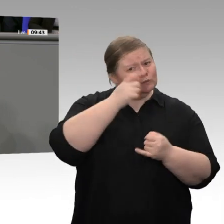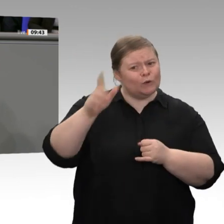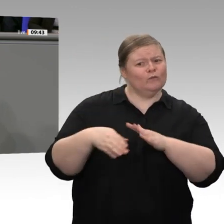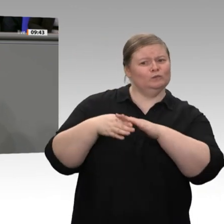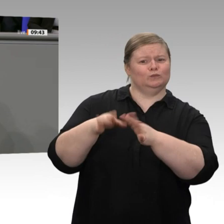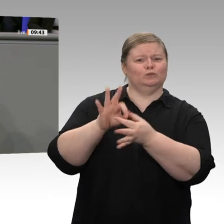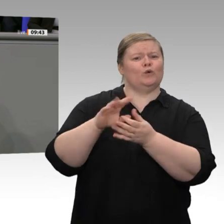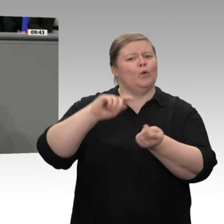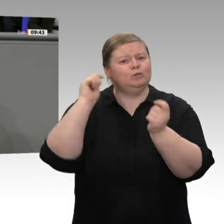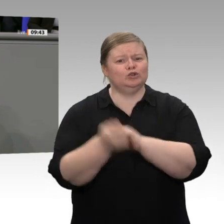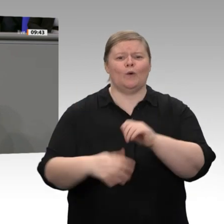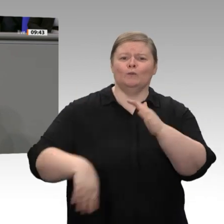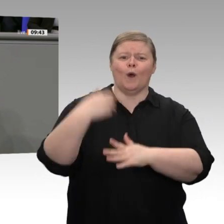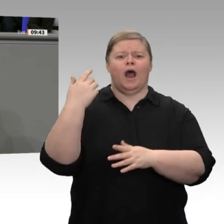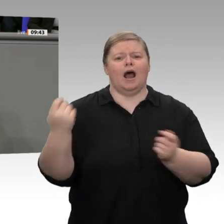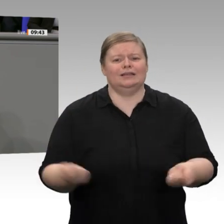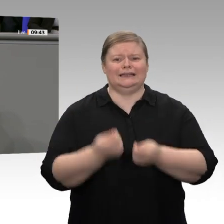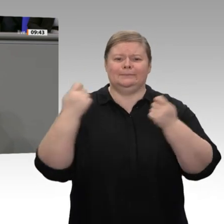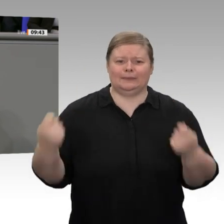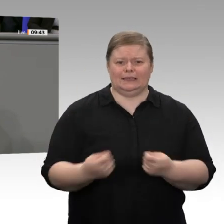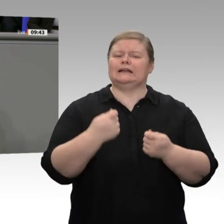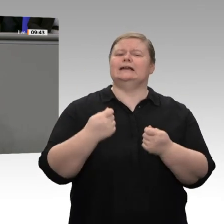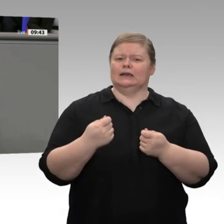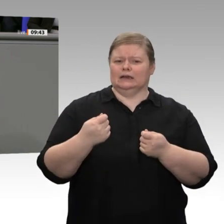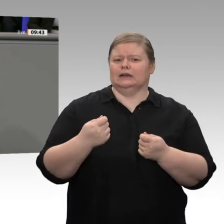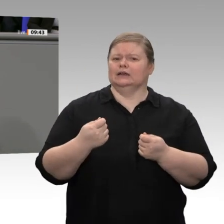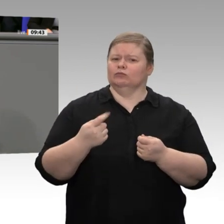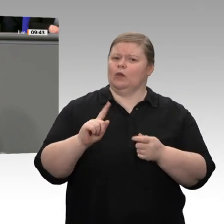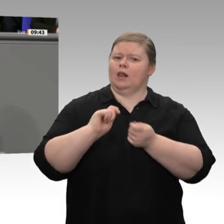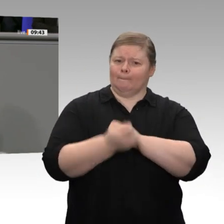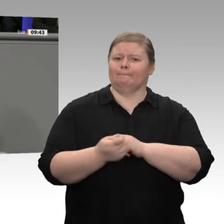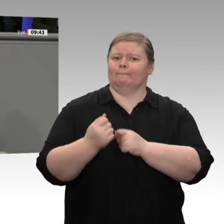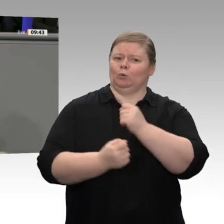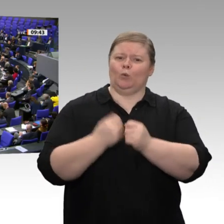drin ist. Das hat ja ziemlich lange gedauert bei uns in der Republik. Aber sollten die